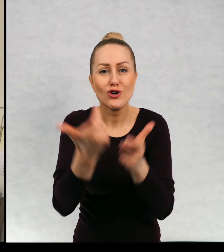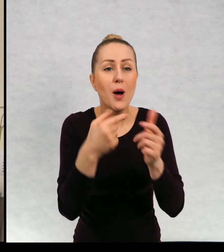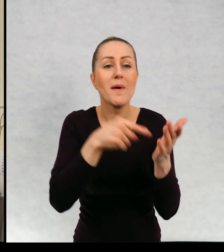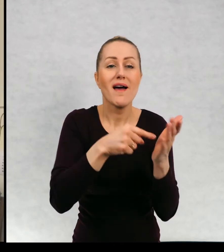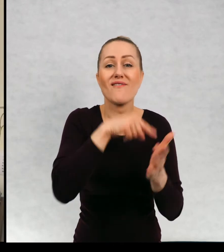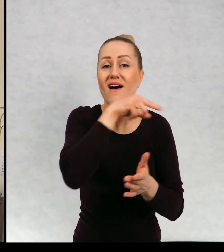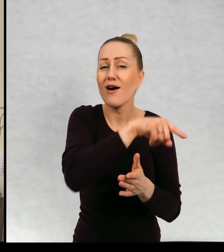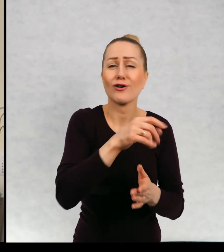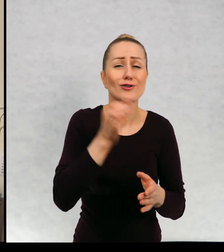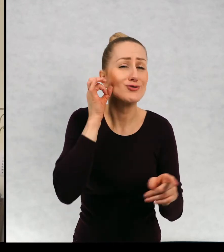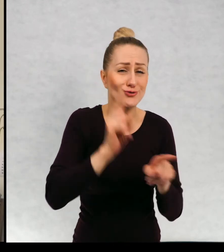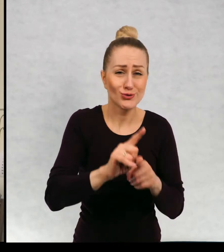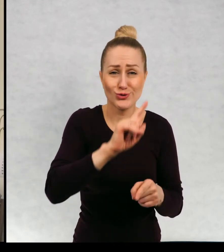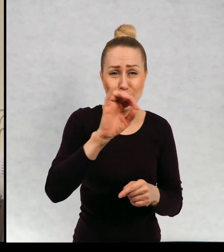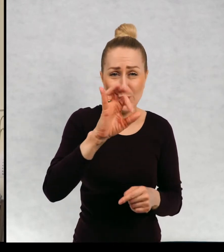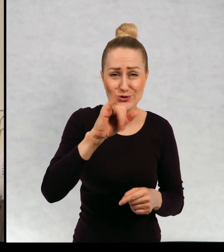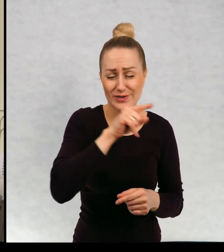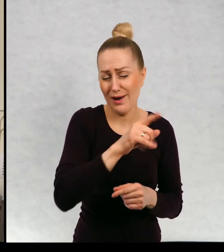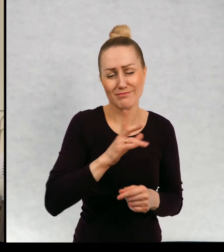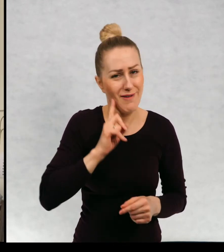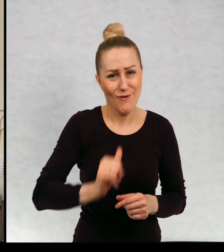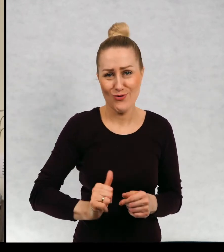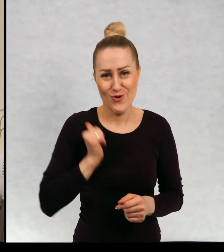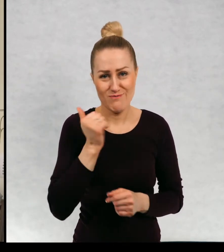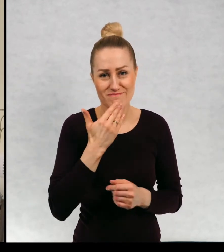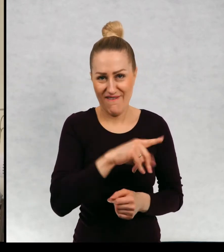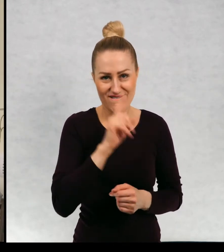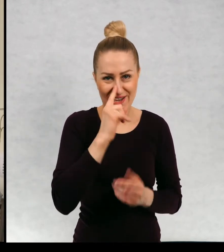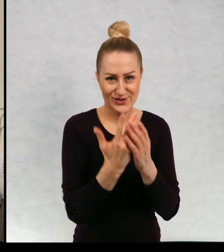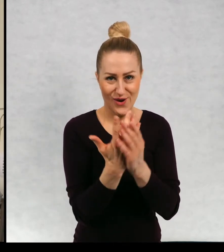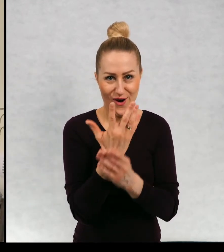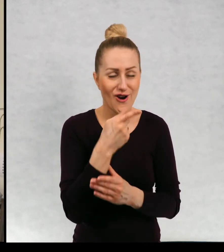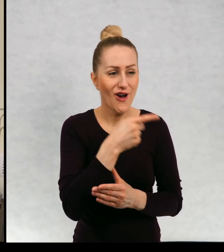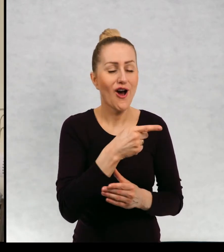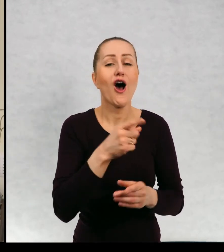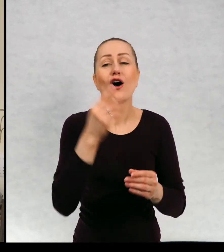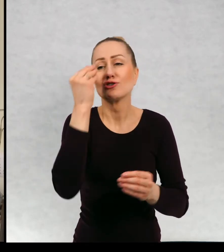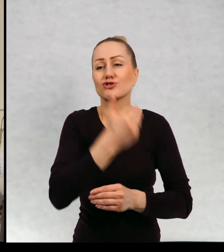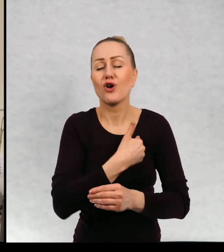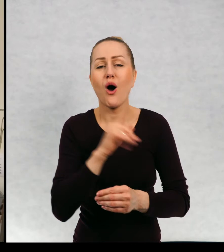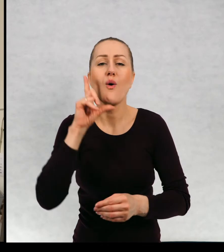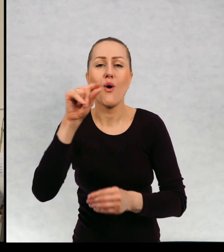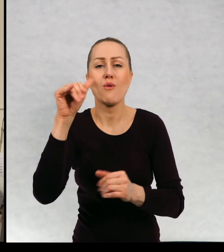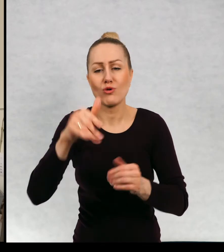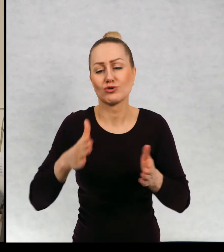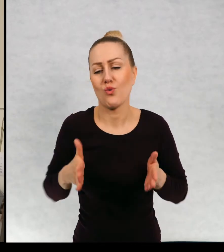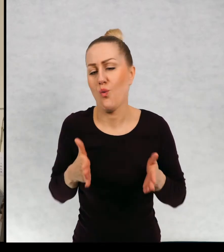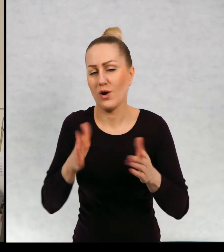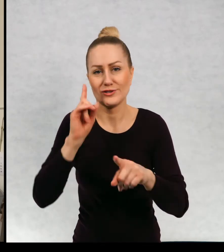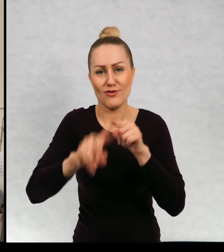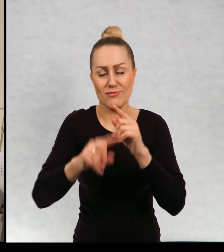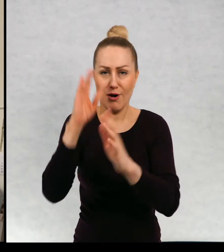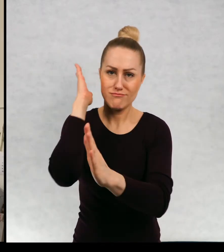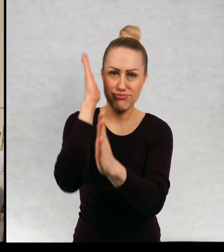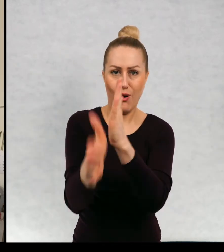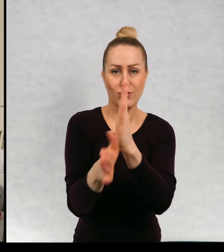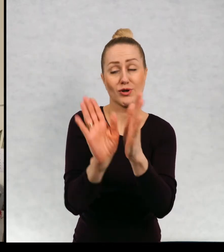Zosia była ze swojej bardzo dumna. Do szkoły można było iść normalną ulicą prosto przed siebie i potem w prawo.